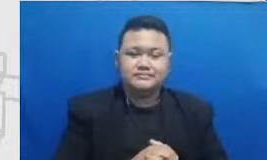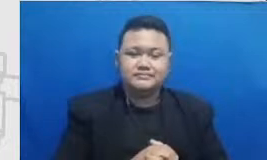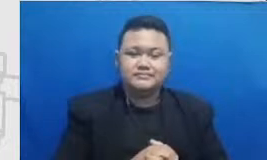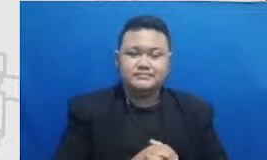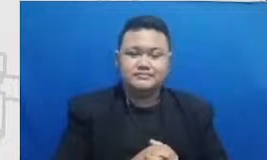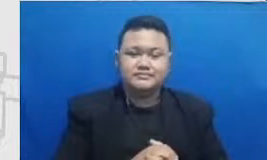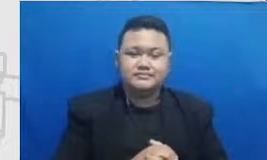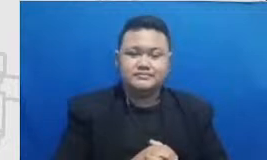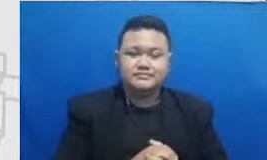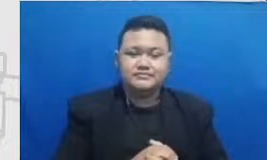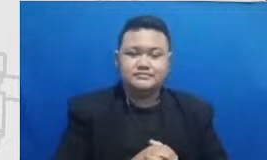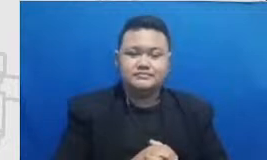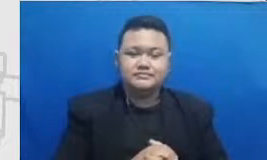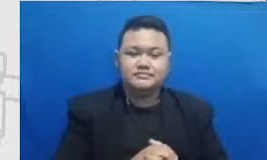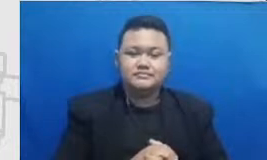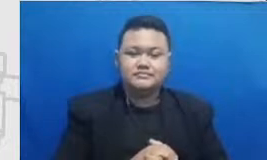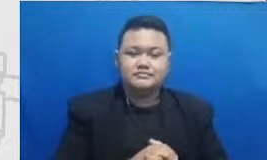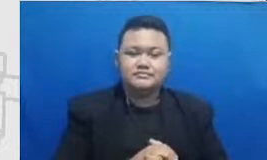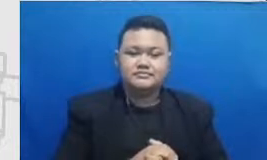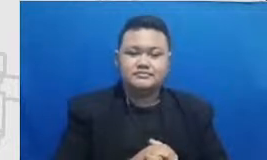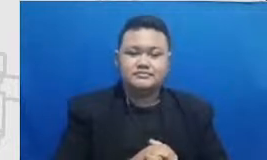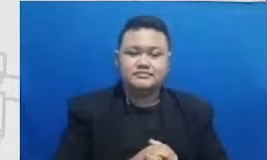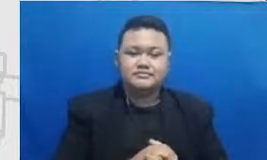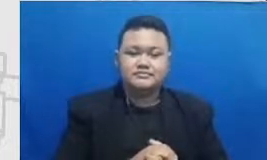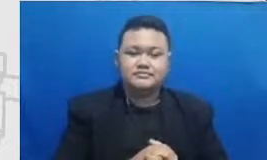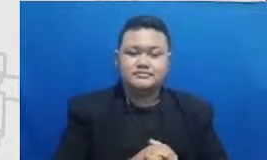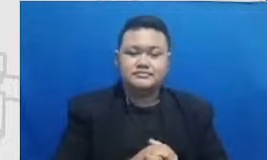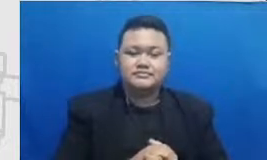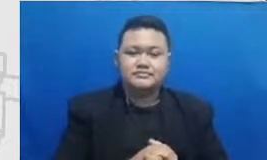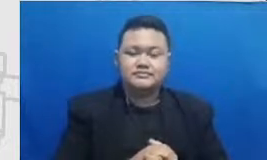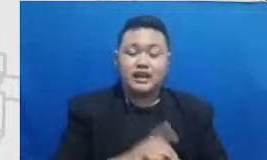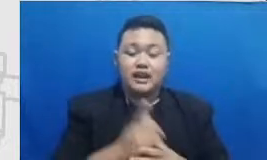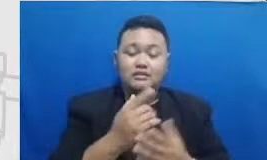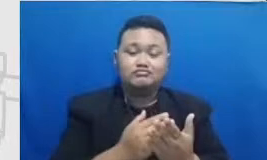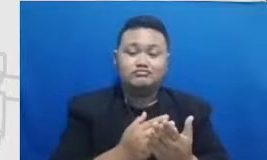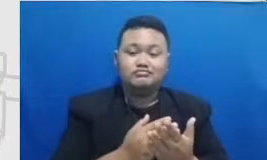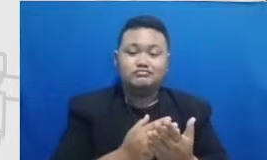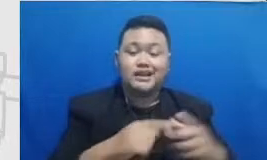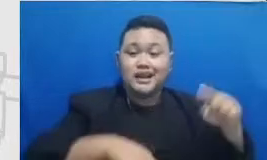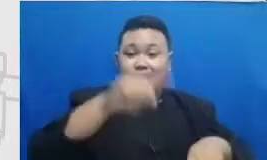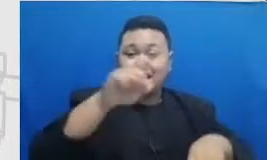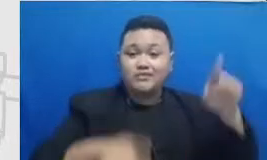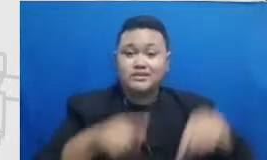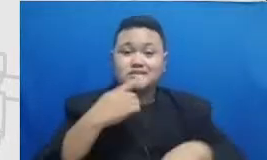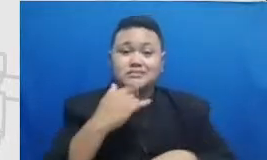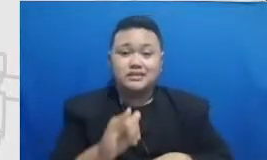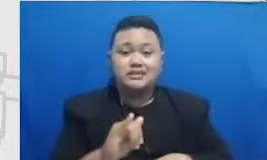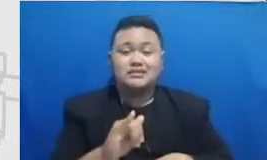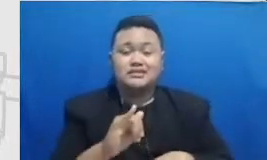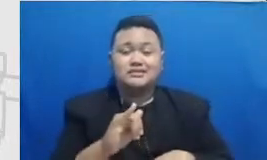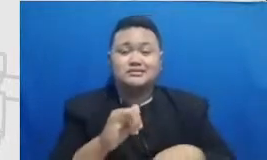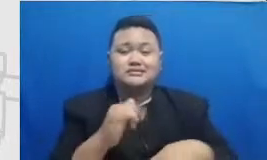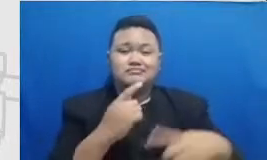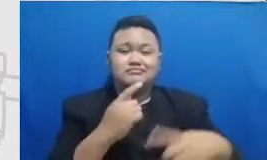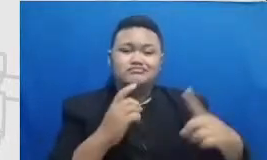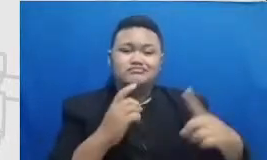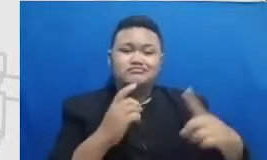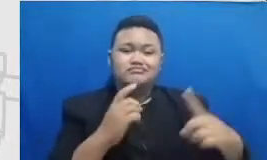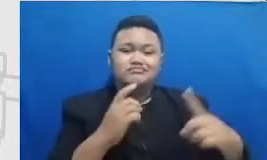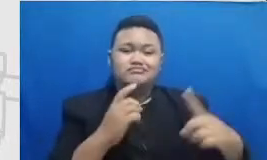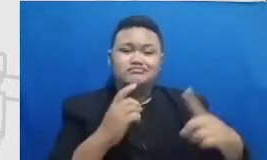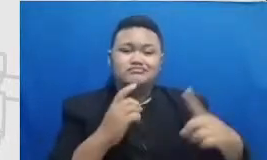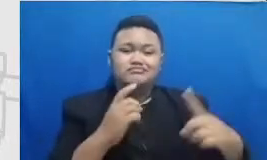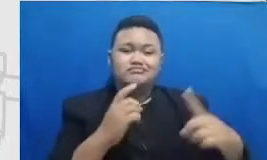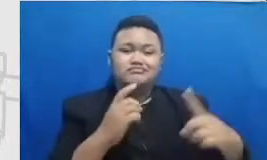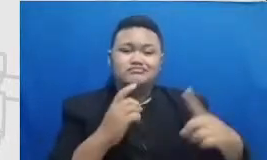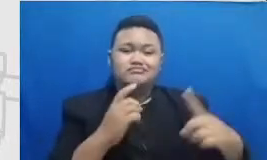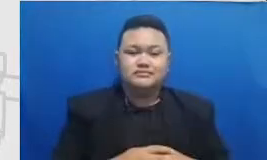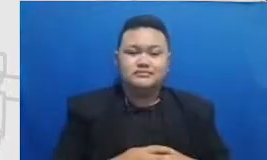menggambarkan Axis vertikalnya itu adalah tingkat pencapaian Semar kita ada titik